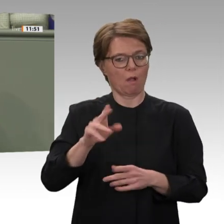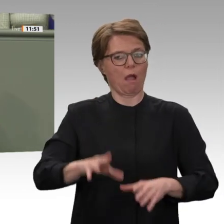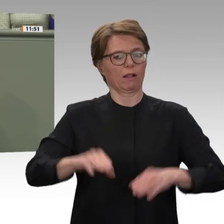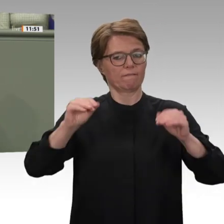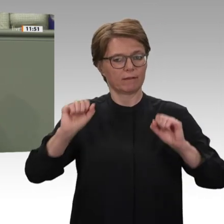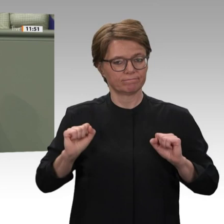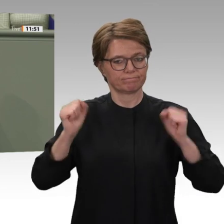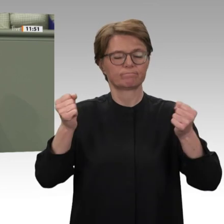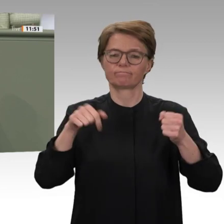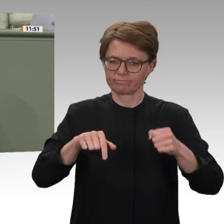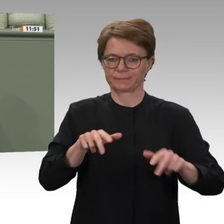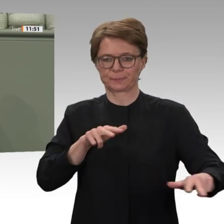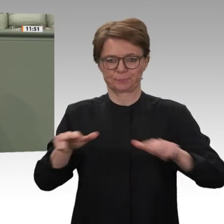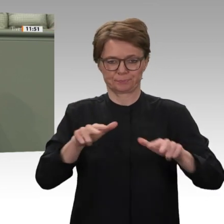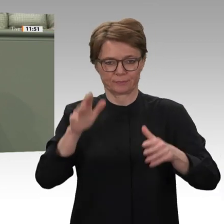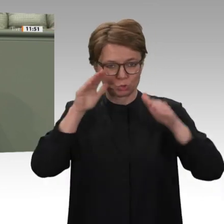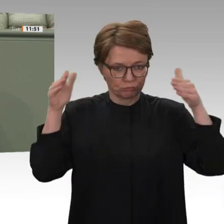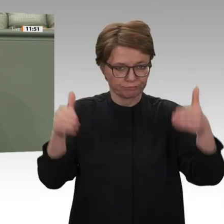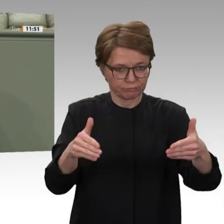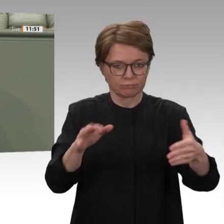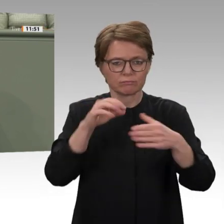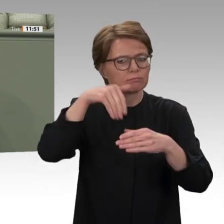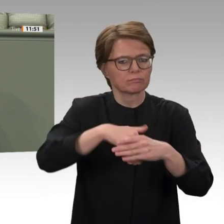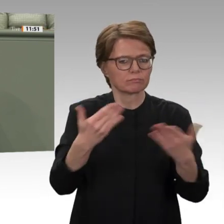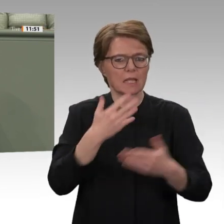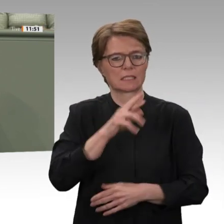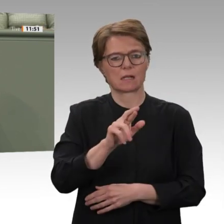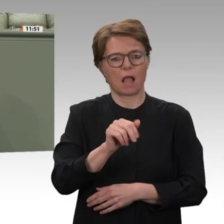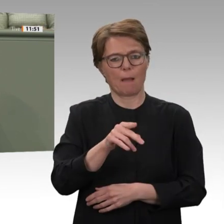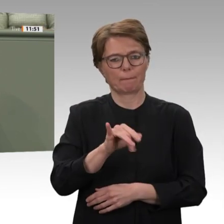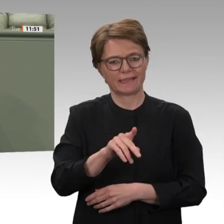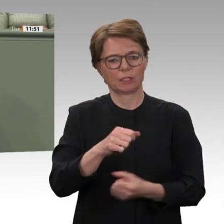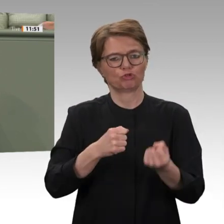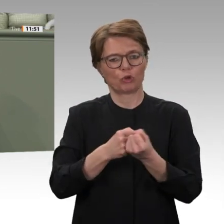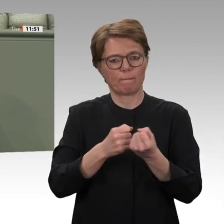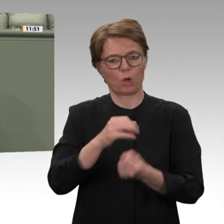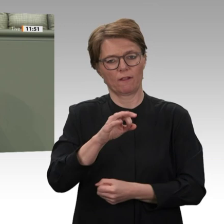brutal: Baschir sollte an den Grenzen des Sudan Flüchtlinge aufhalten, die nach Europa